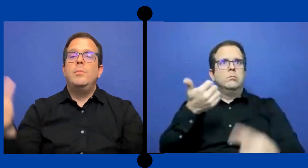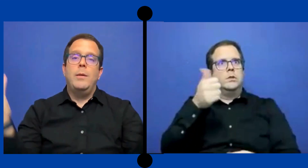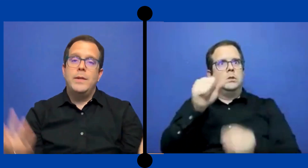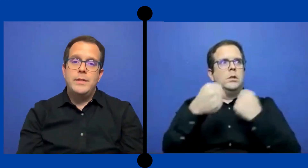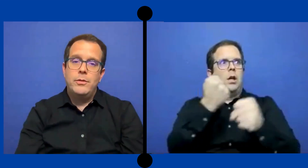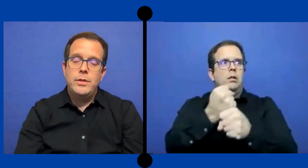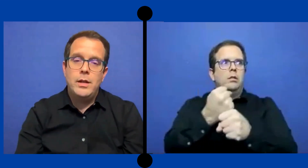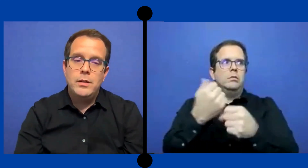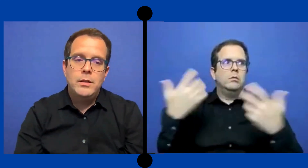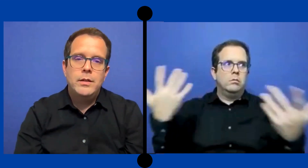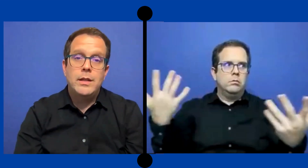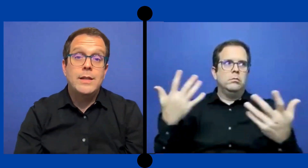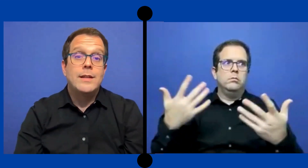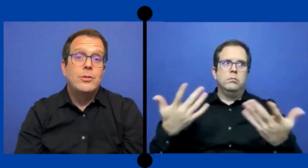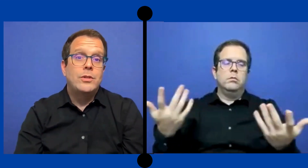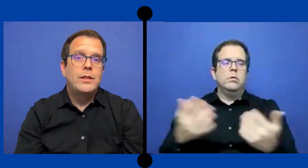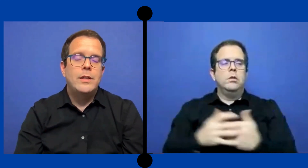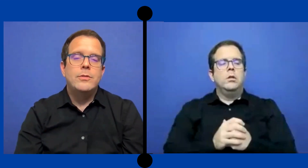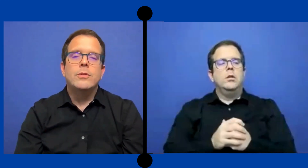y pues han pasado Ya 10 años de eso.